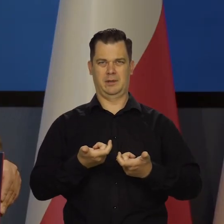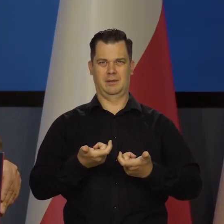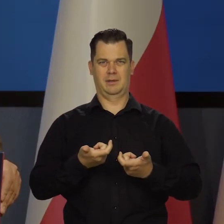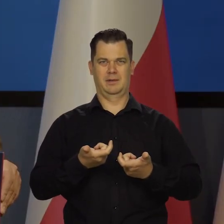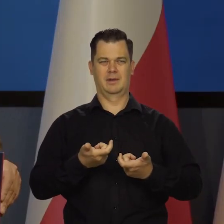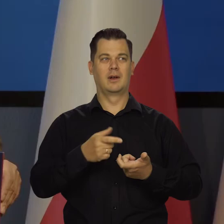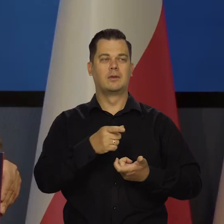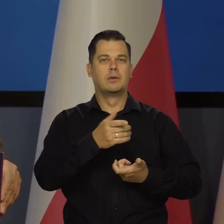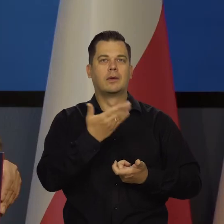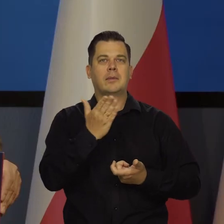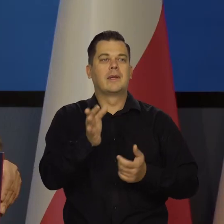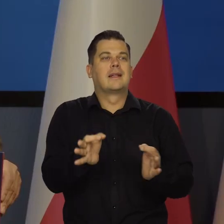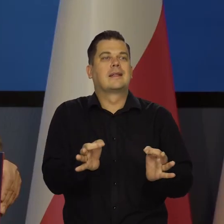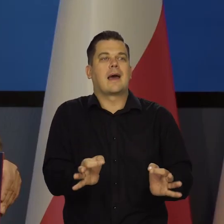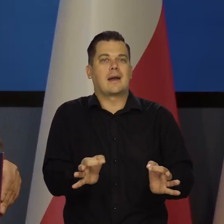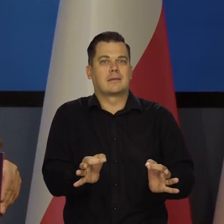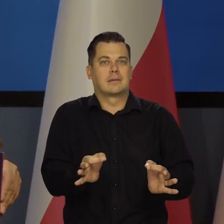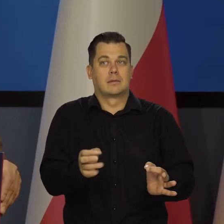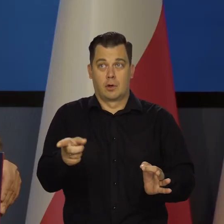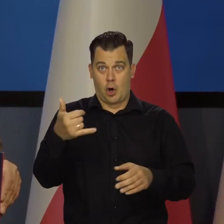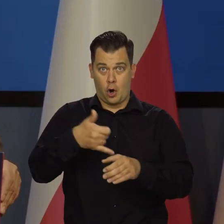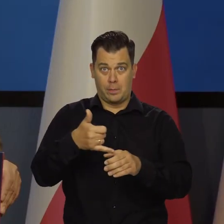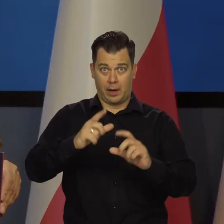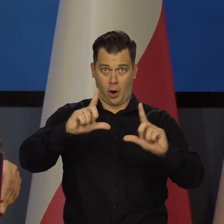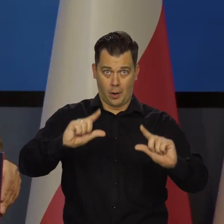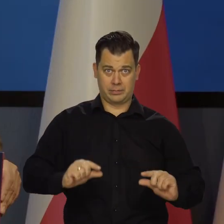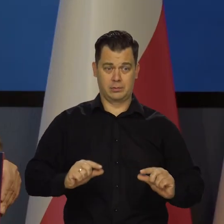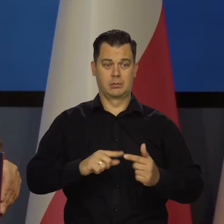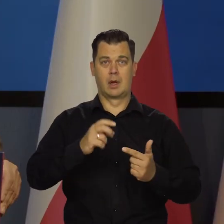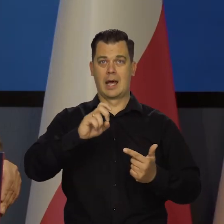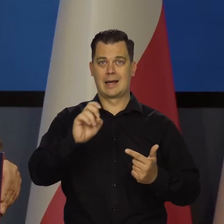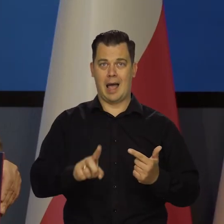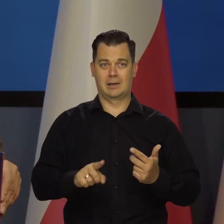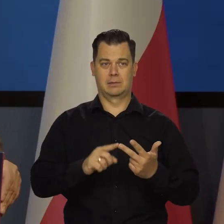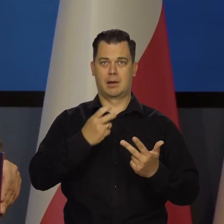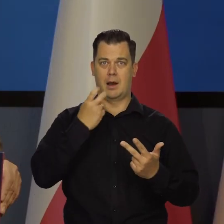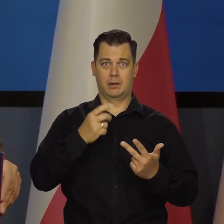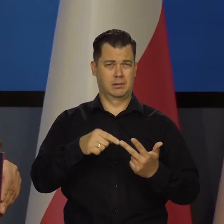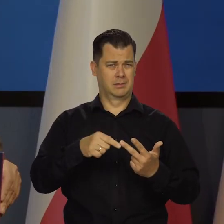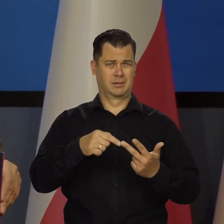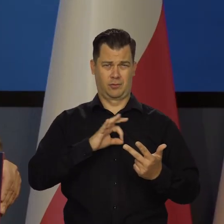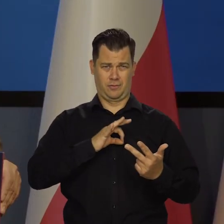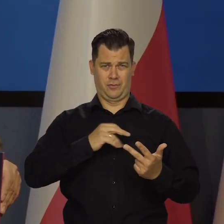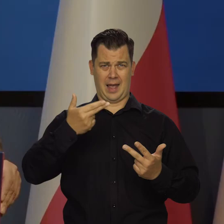to nie wpłynęły na cenę ropy, gazu czy elektryczności. To nie jest naszym celem.